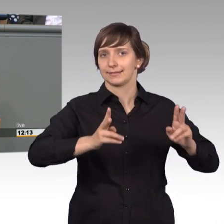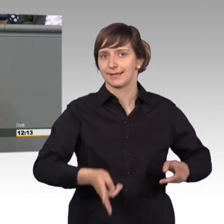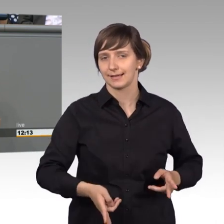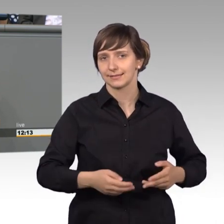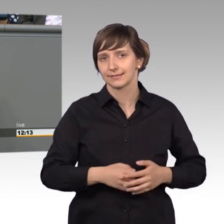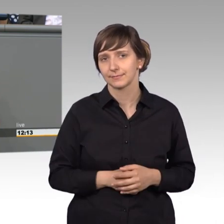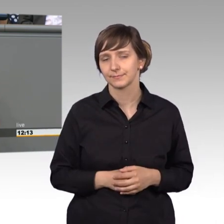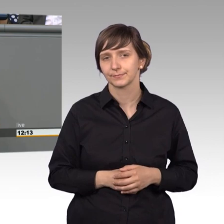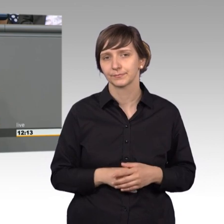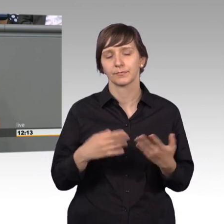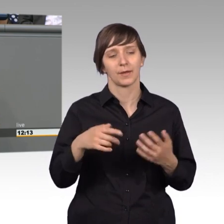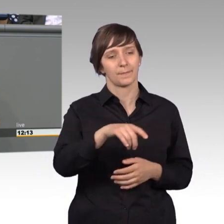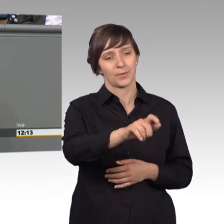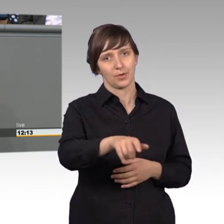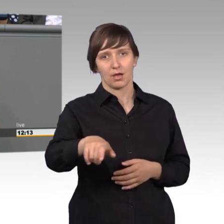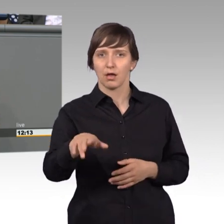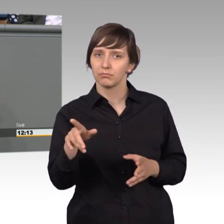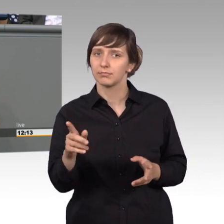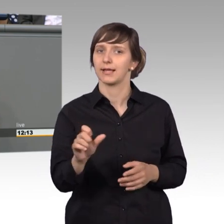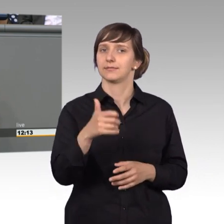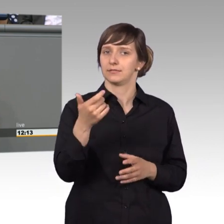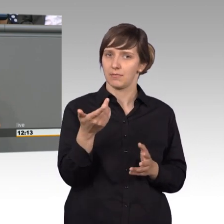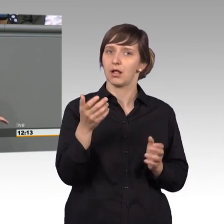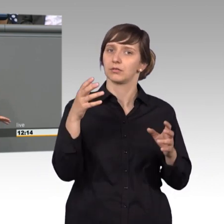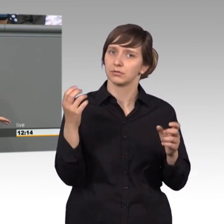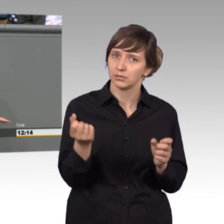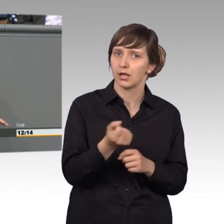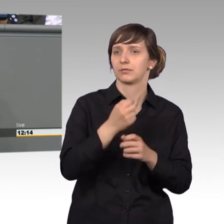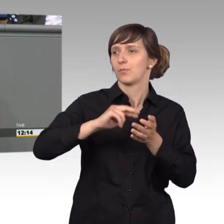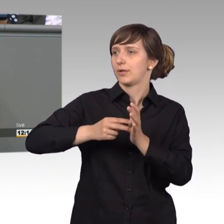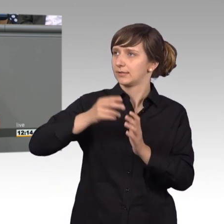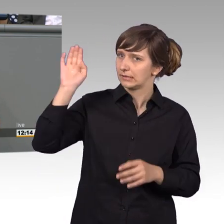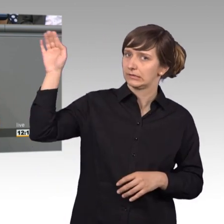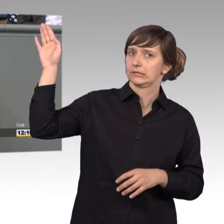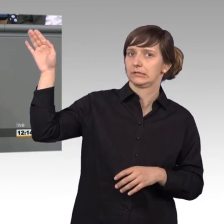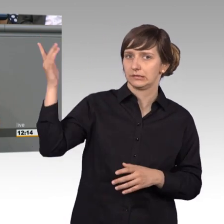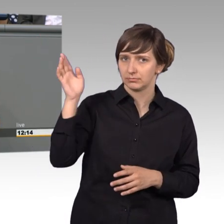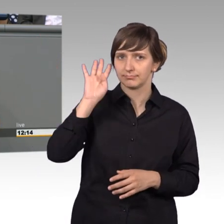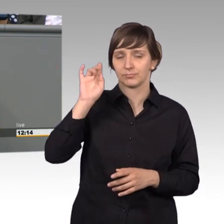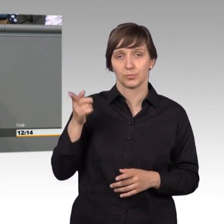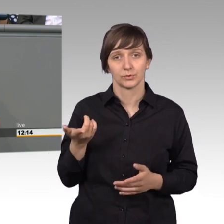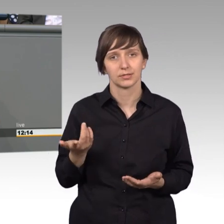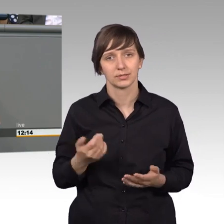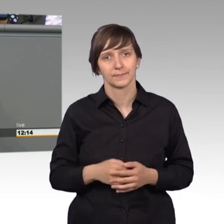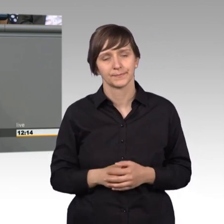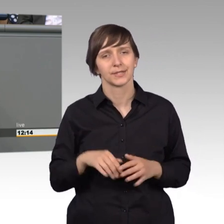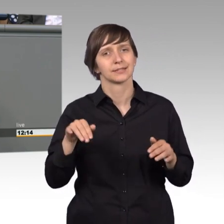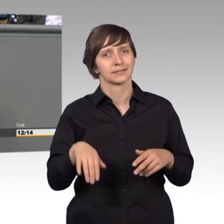Bürger konnte sich das erste Mal Gehör verschaffen, meine Damen und Herren, und diesem gingen drei wesentliche Schritte voraus.